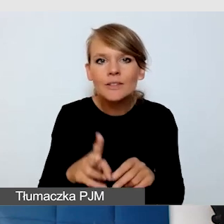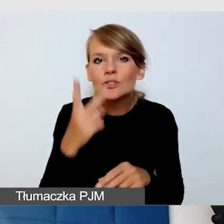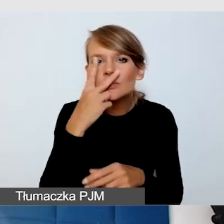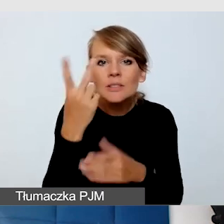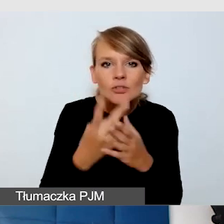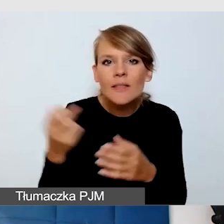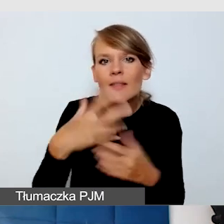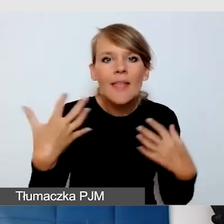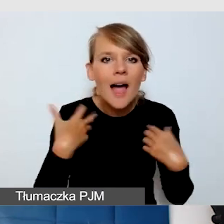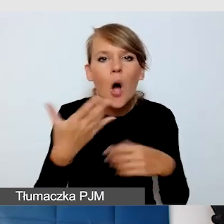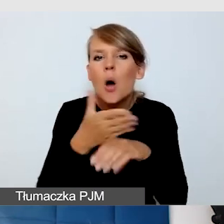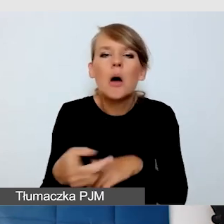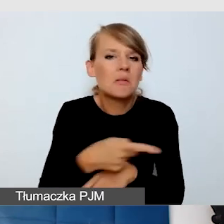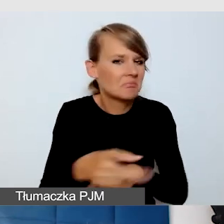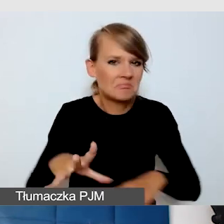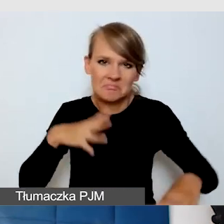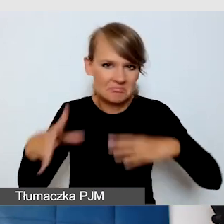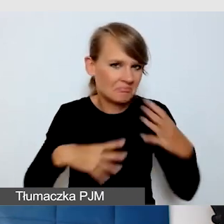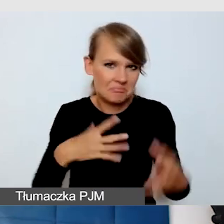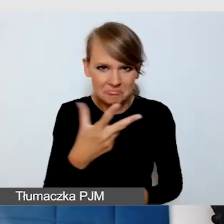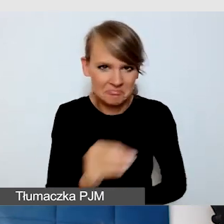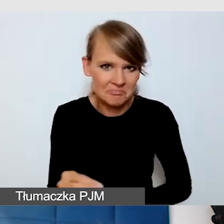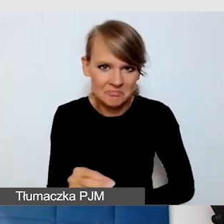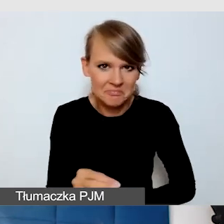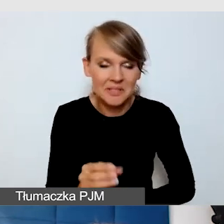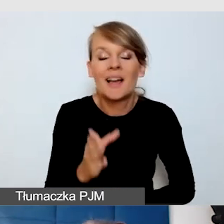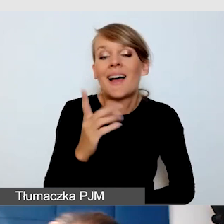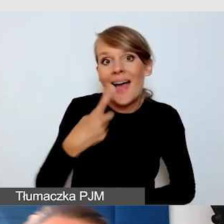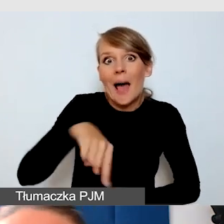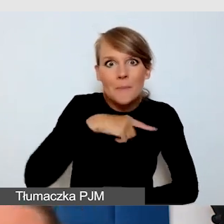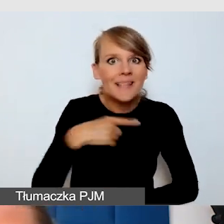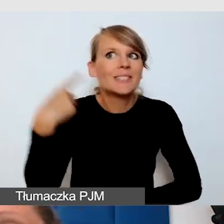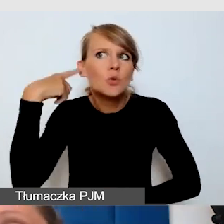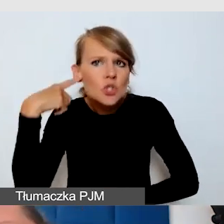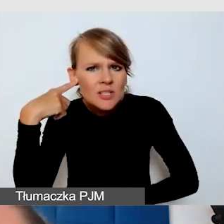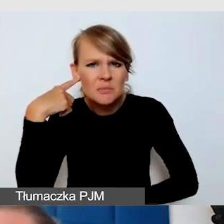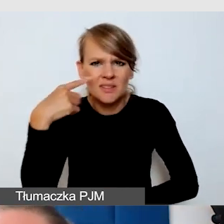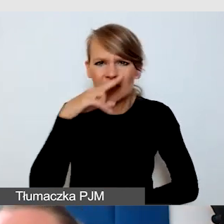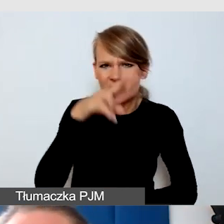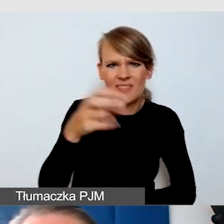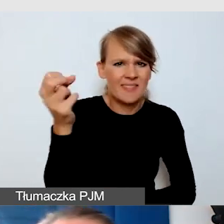Ono drażni nas, którzy tak dobrze słyszymy, że z tych napisów nie korzystamy,